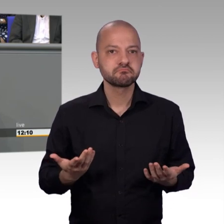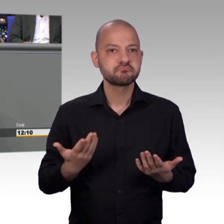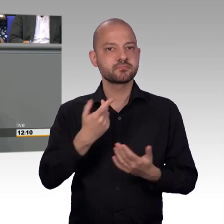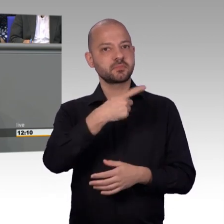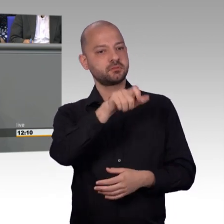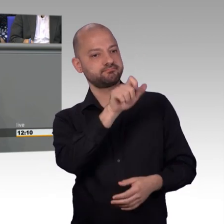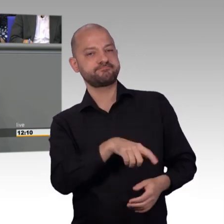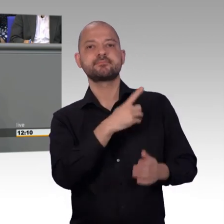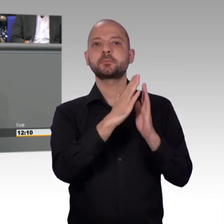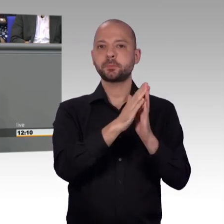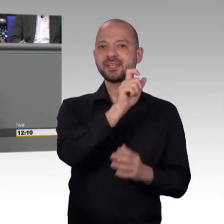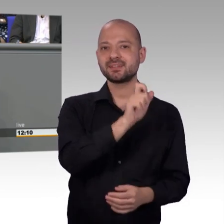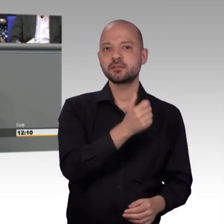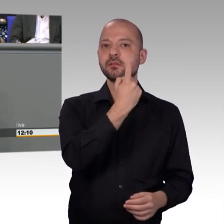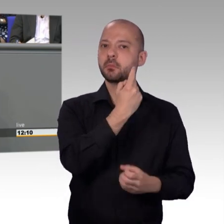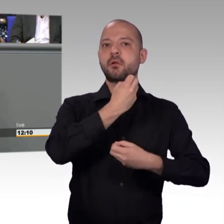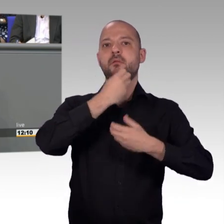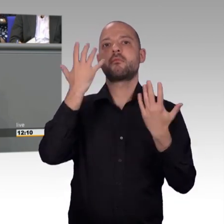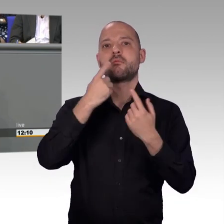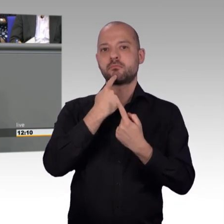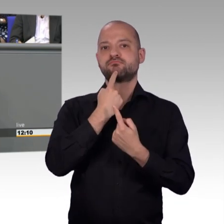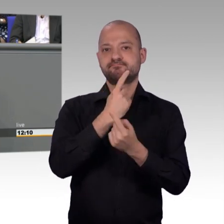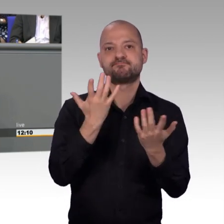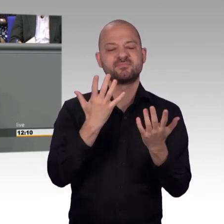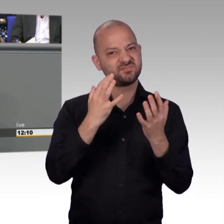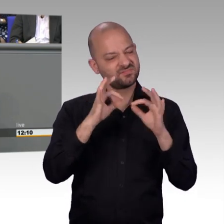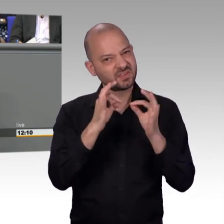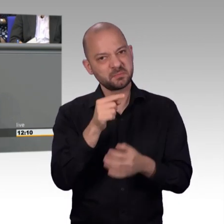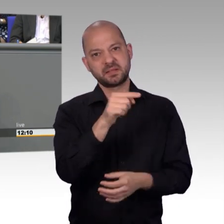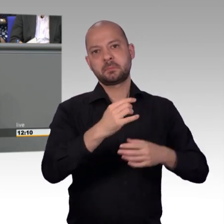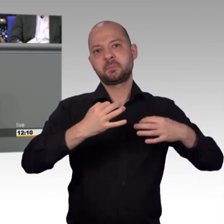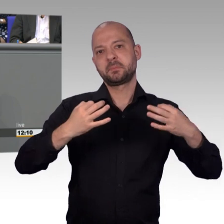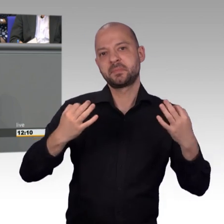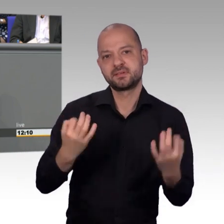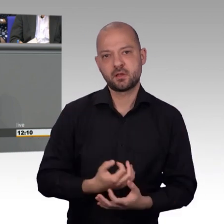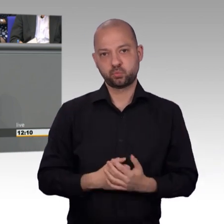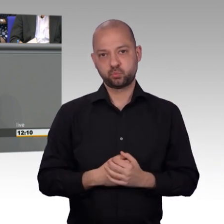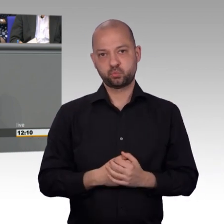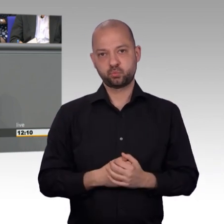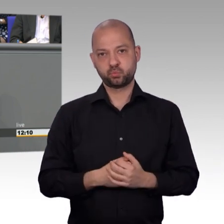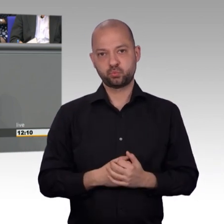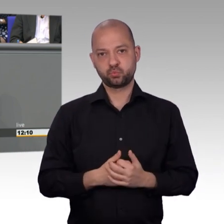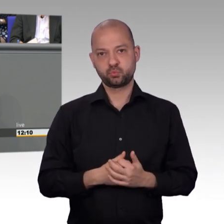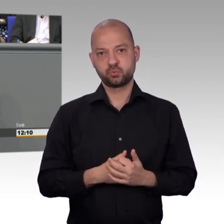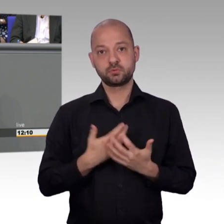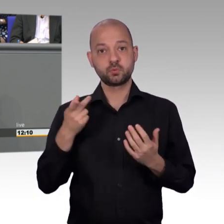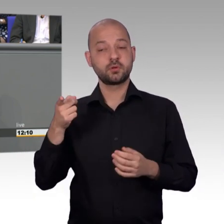Und ich glaube, ich möchte mich bei allen Kollegen fraktionsübergreifend bedanken, dass wir im Petitionsausschuss die Sorgen und Nöte